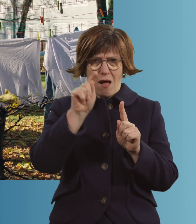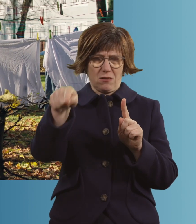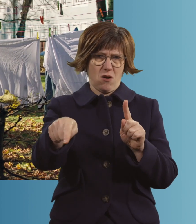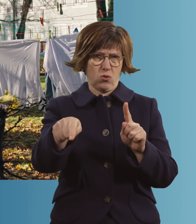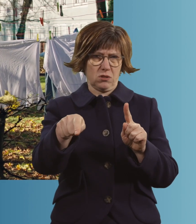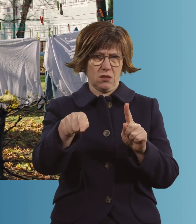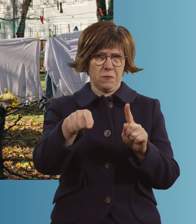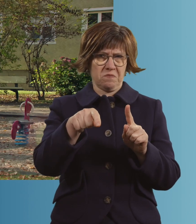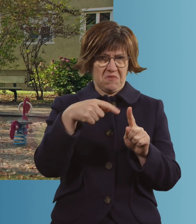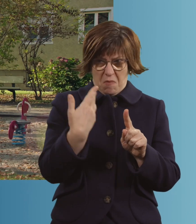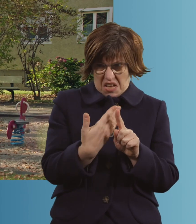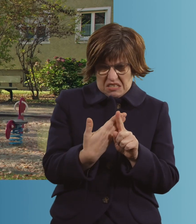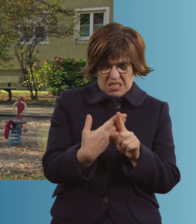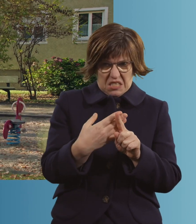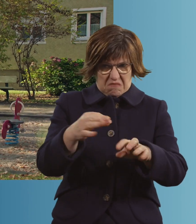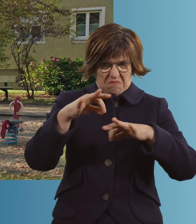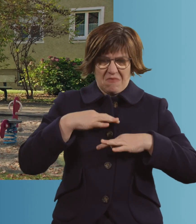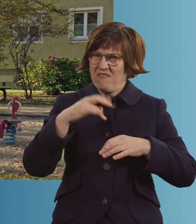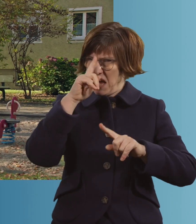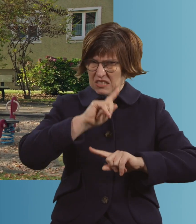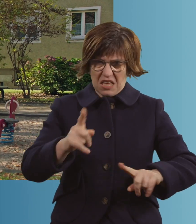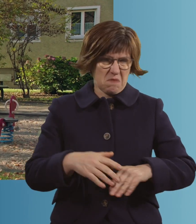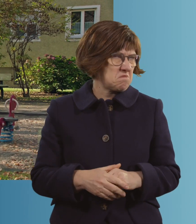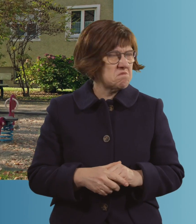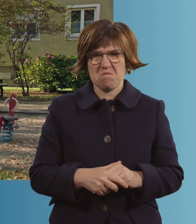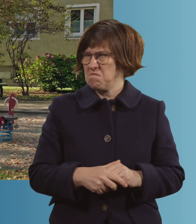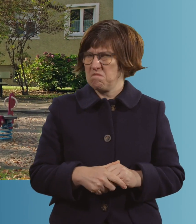Vielleicht war es das. Aber ich kann es wirklich nicht mehr sagen.